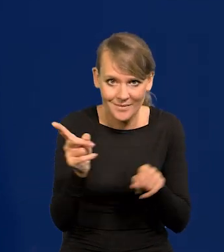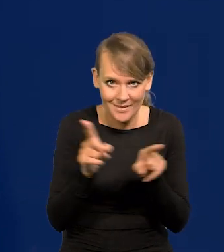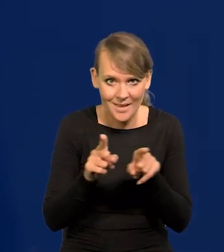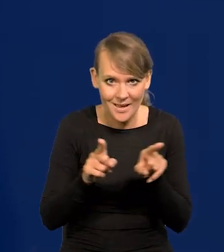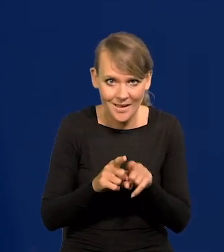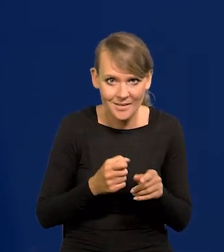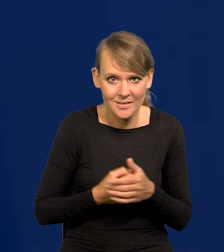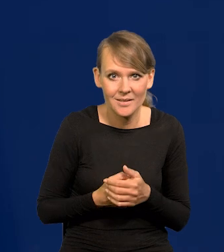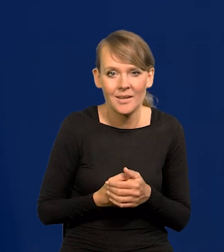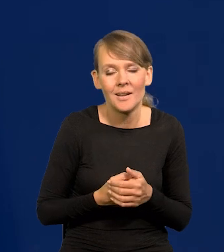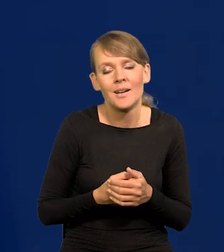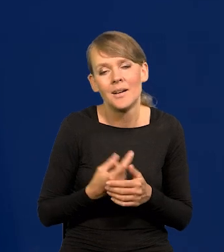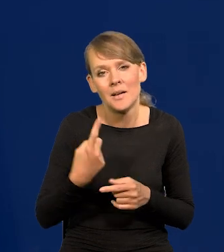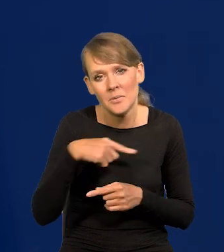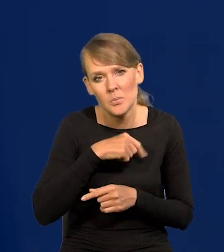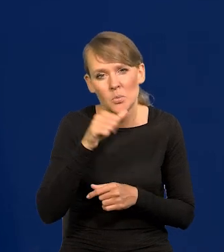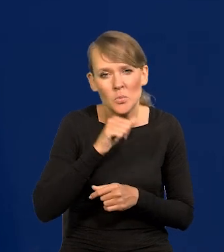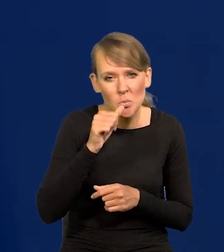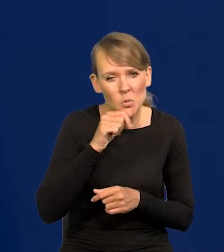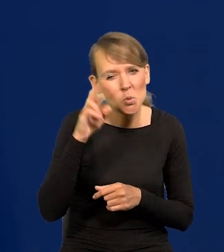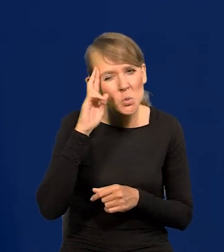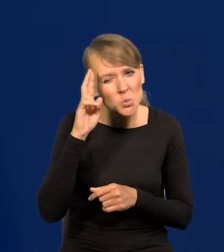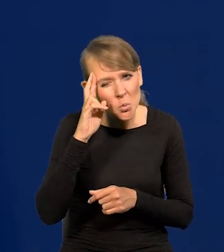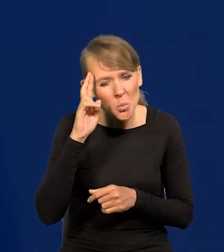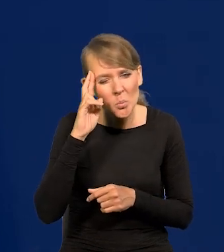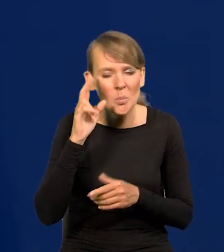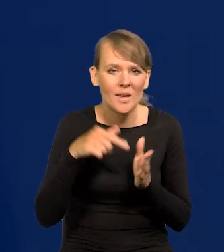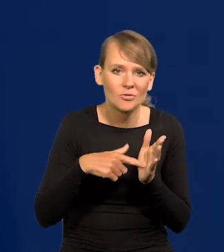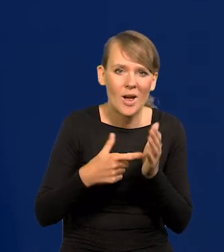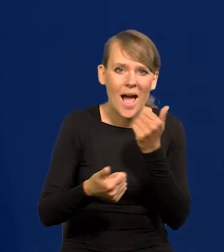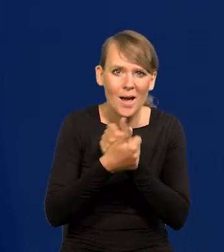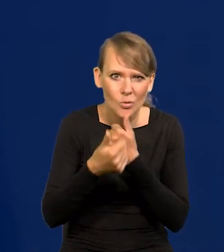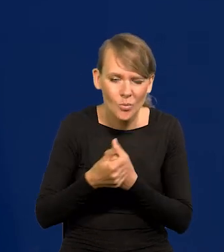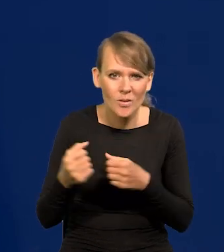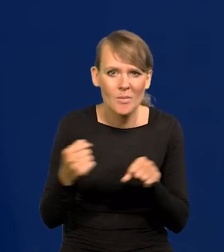To racjonalizujemy jakoś, przetwarzamy na język argumentacji poważnej,